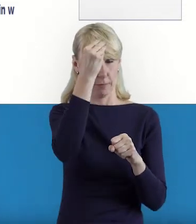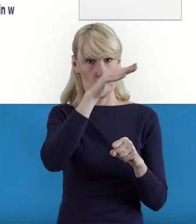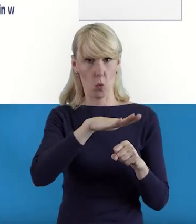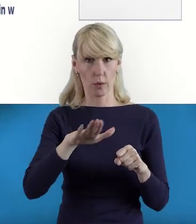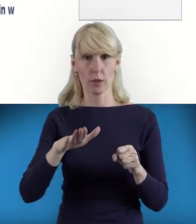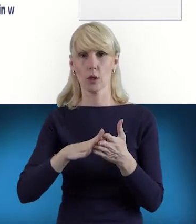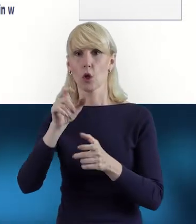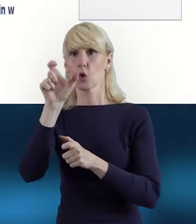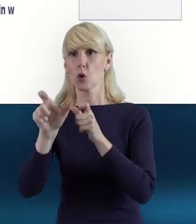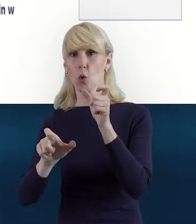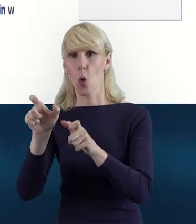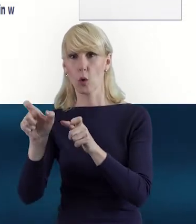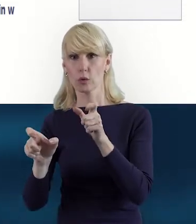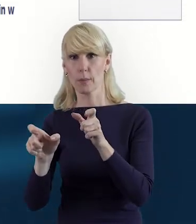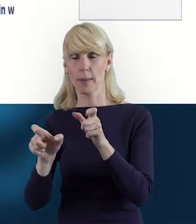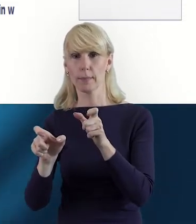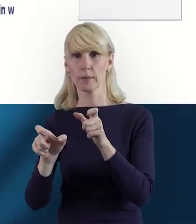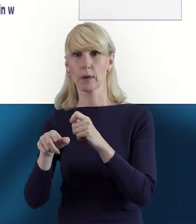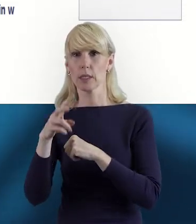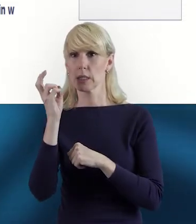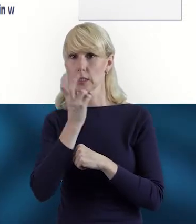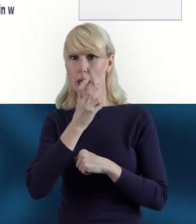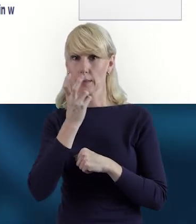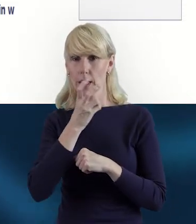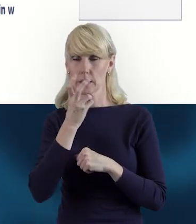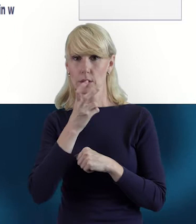z osobami na przykład, które są zainteresowane